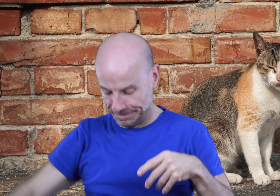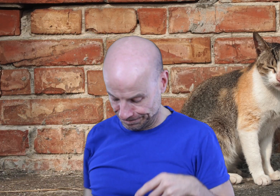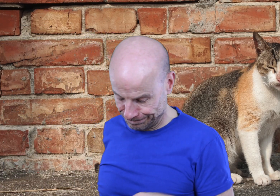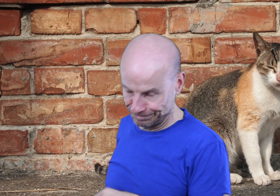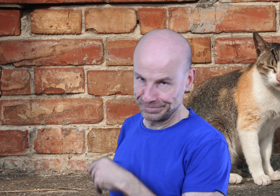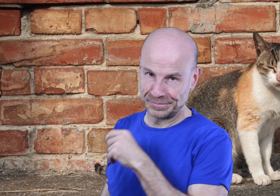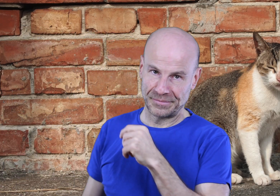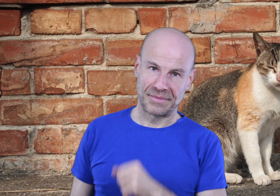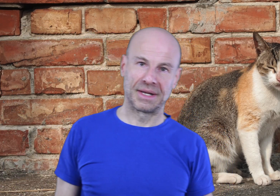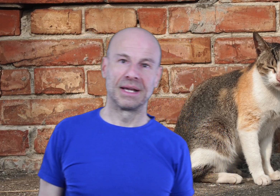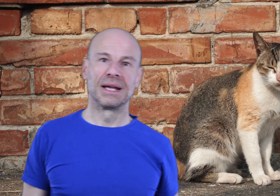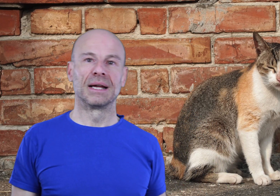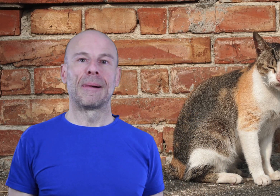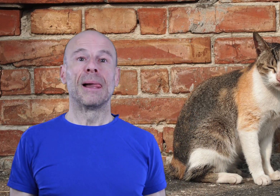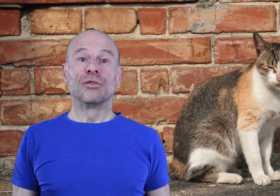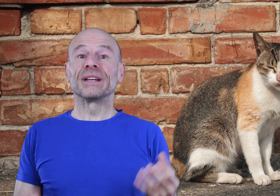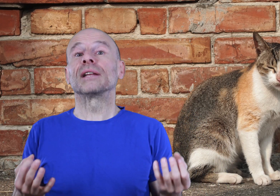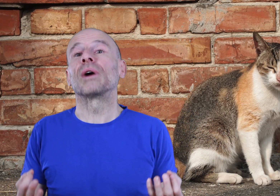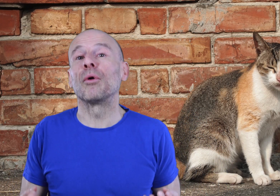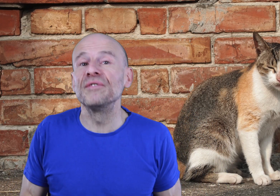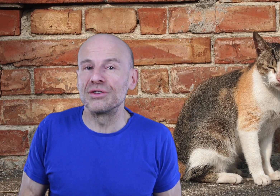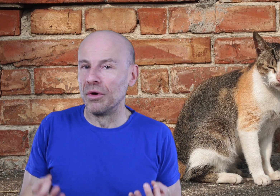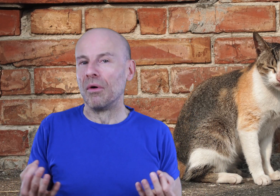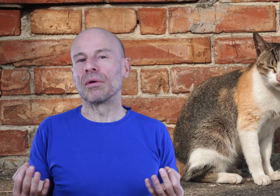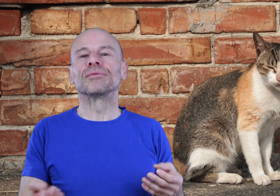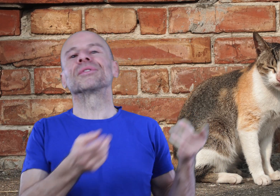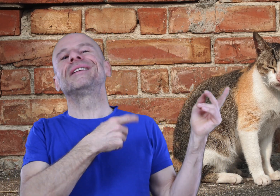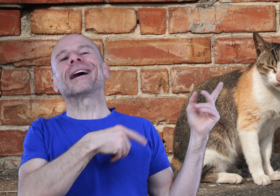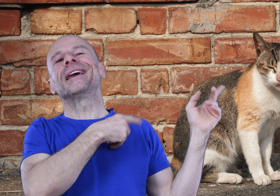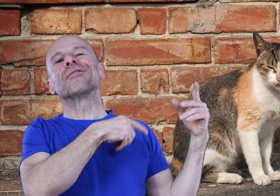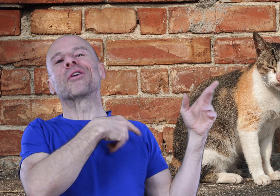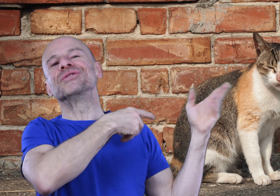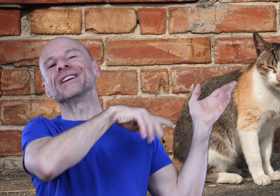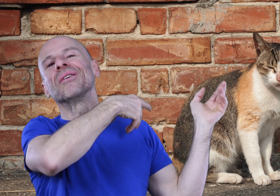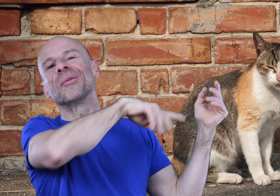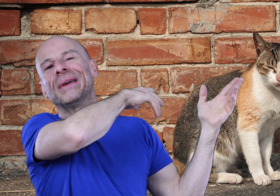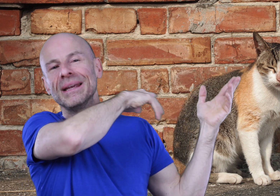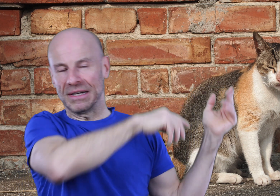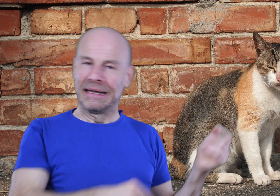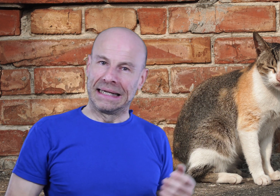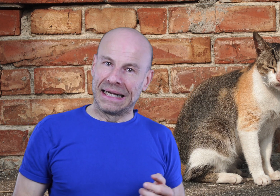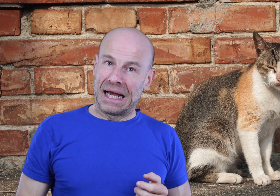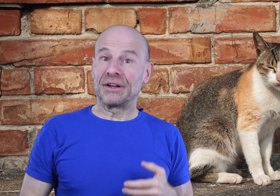Vous mettrez donc à profit ce moment que vous considériez avant comme gênant afin